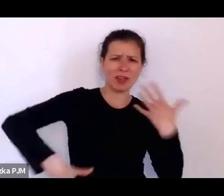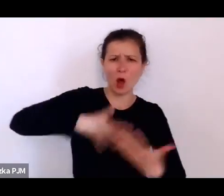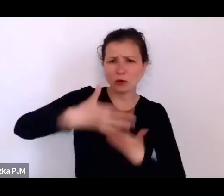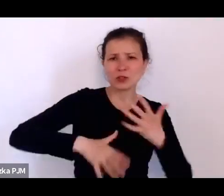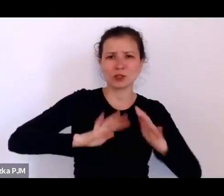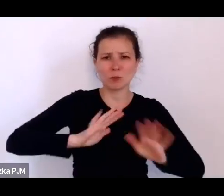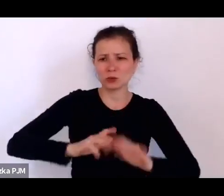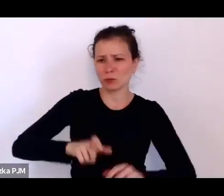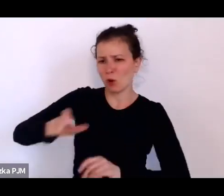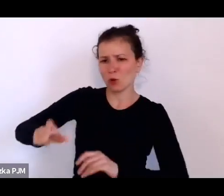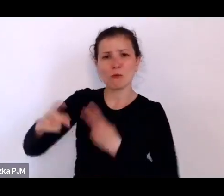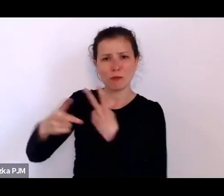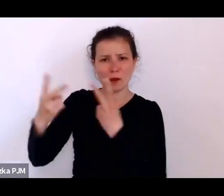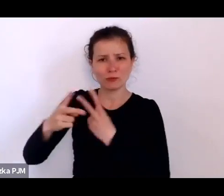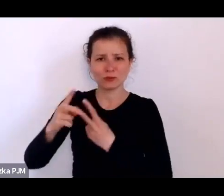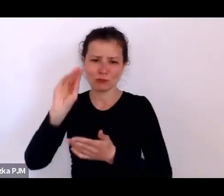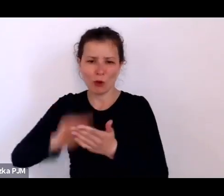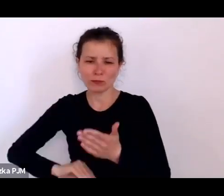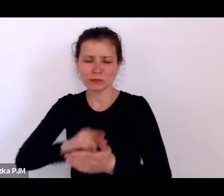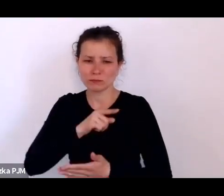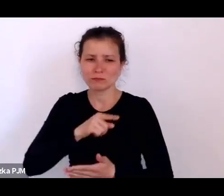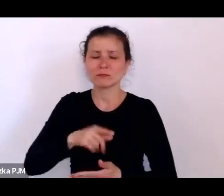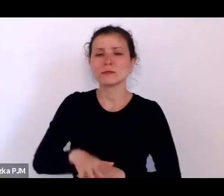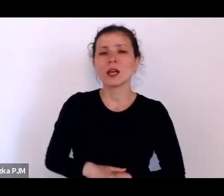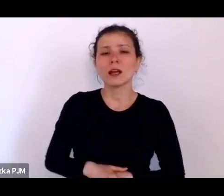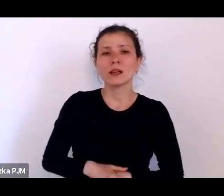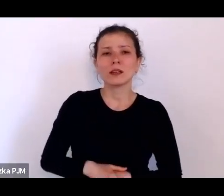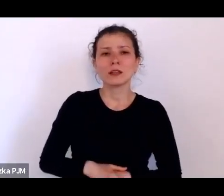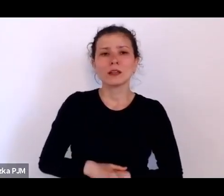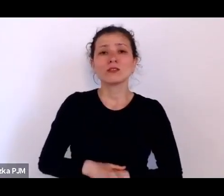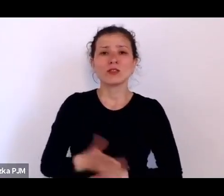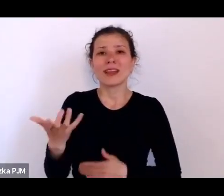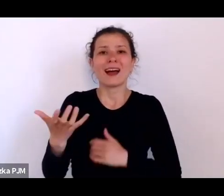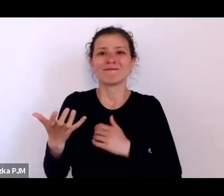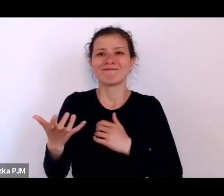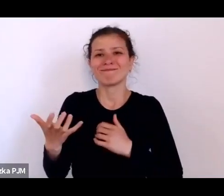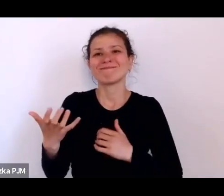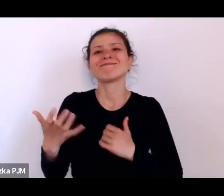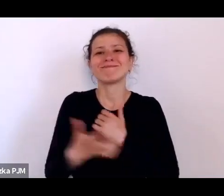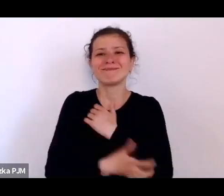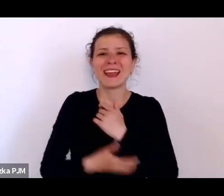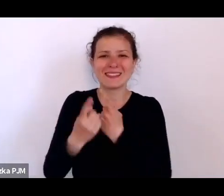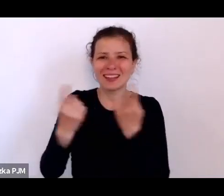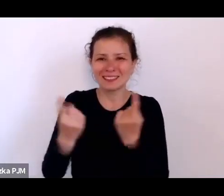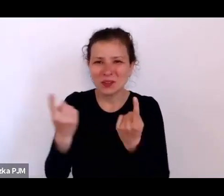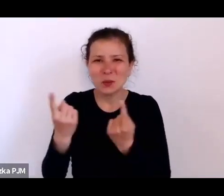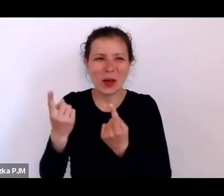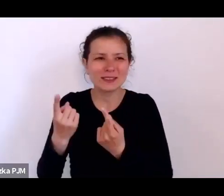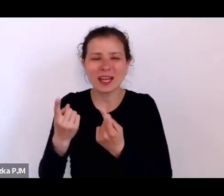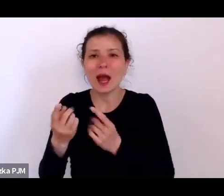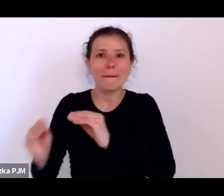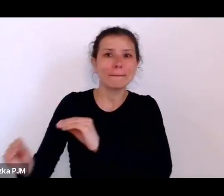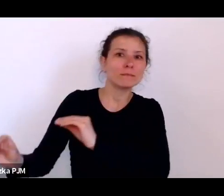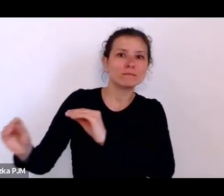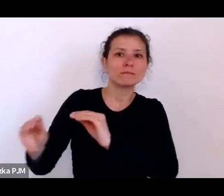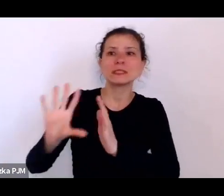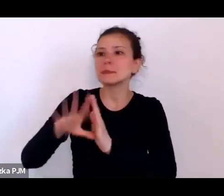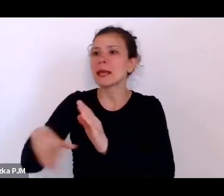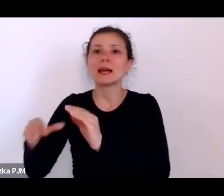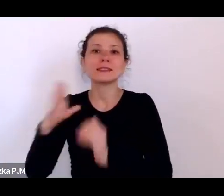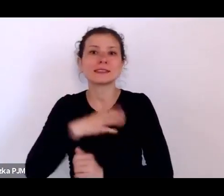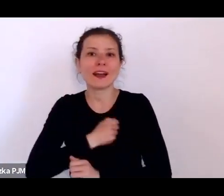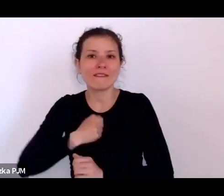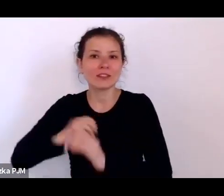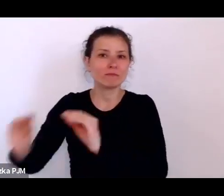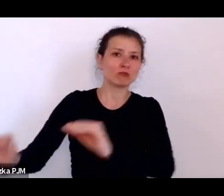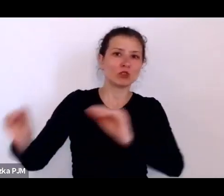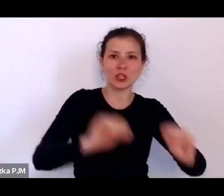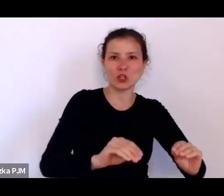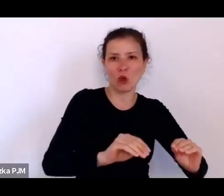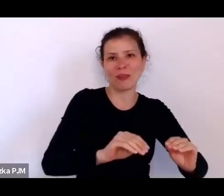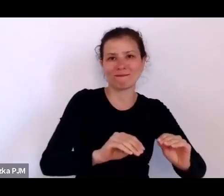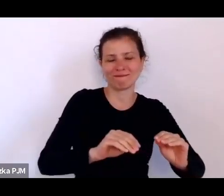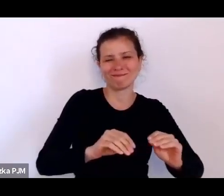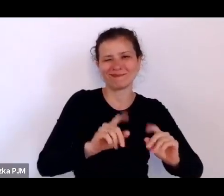że ta nędza właśnie została wywieziona w pole i została odizolowana, że to trochę została potraktowana jak rodzaj zarazy